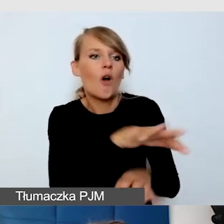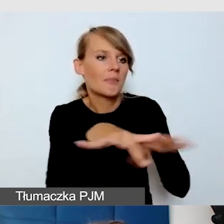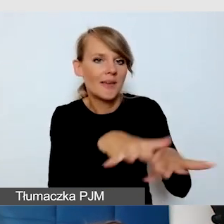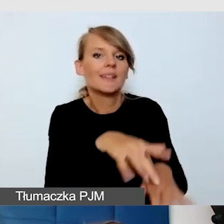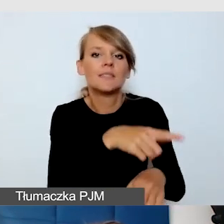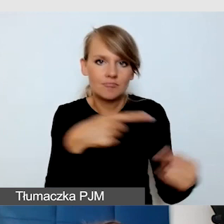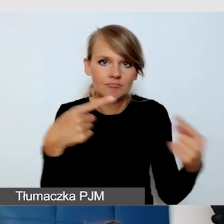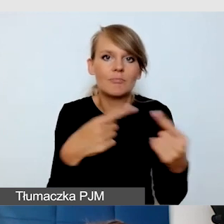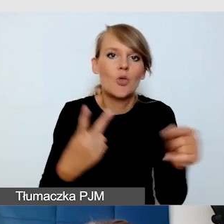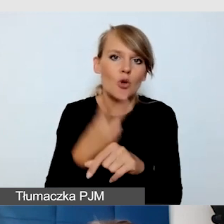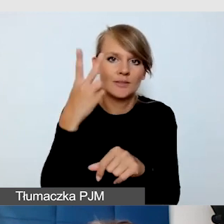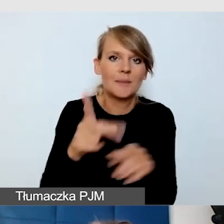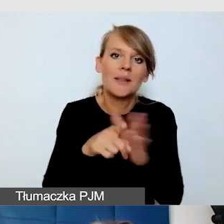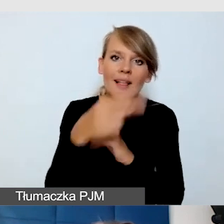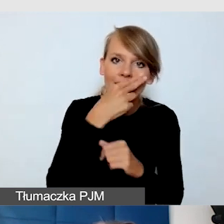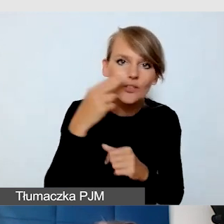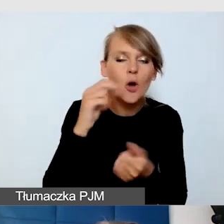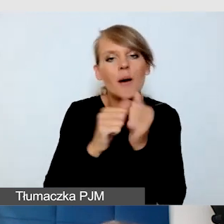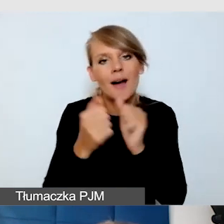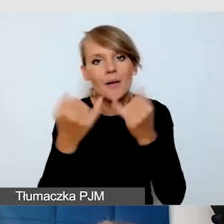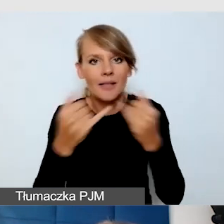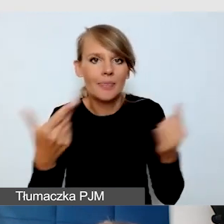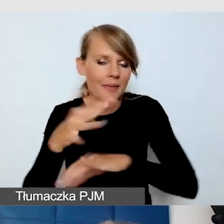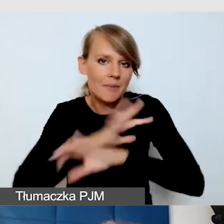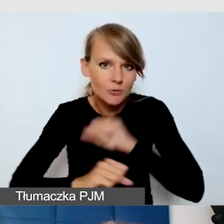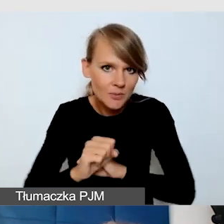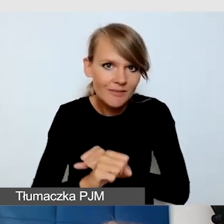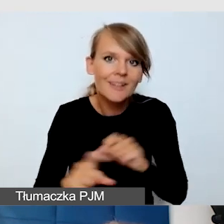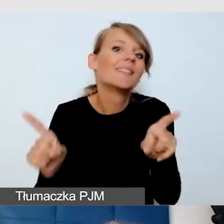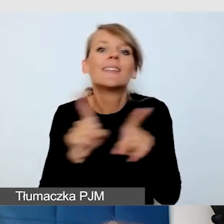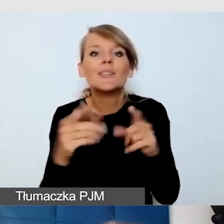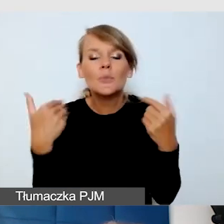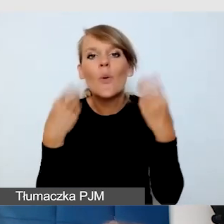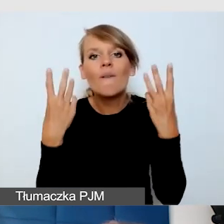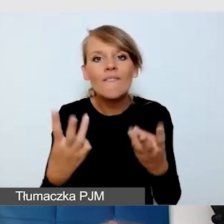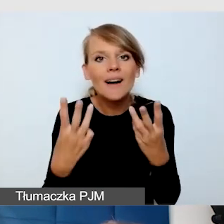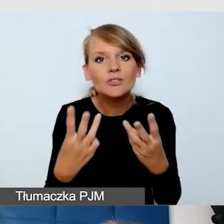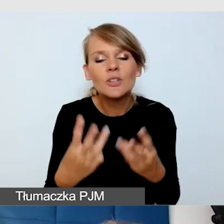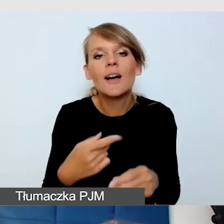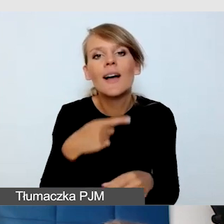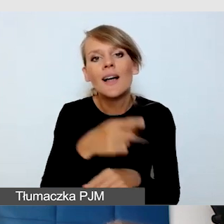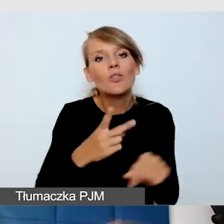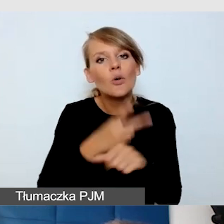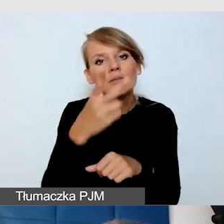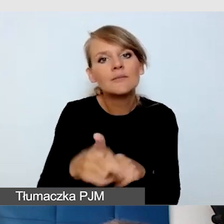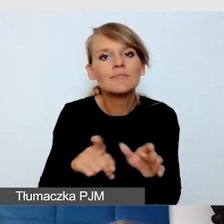czy z inną niepełnosprawnością. Ważne było, żeby były dostępne dla osób, które się na wózku poruszają